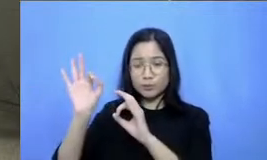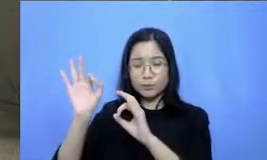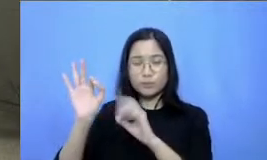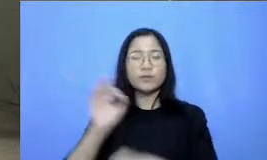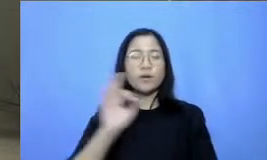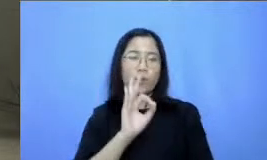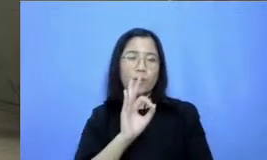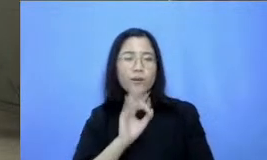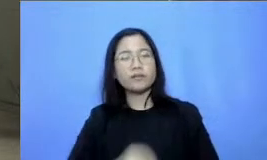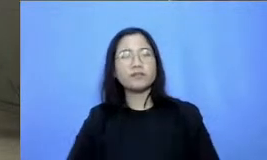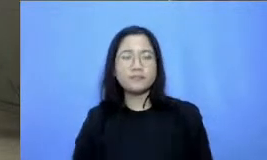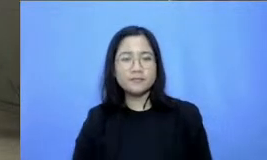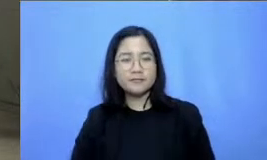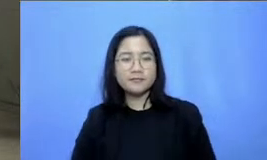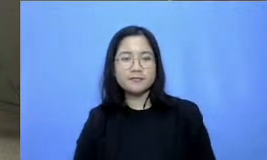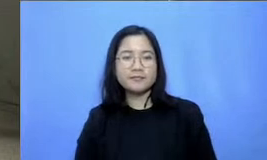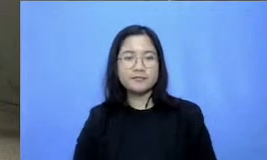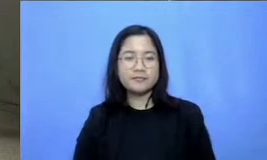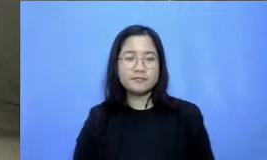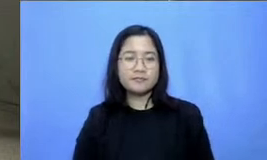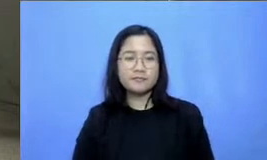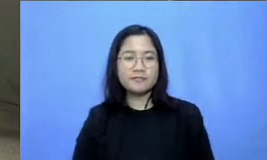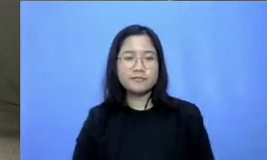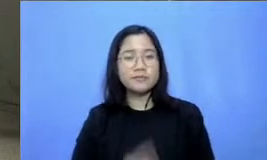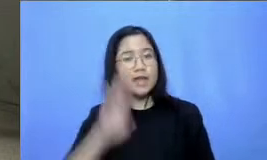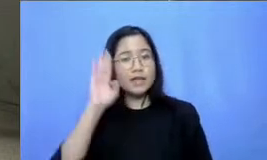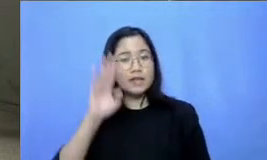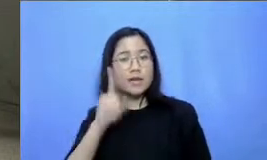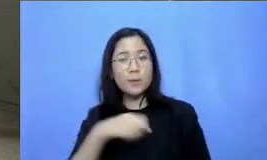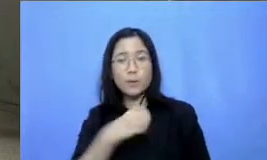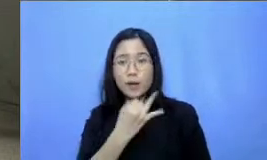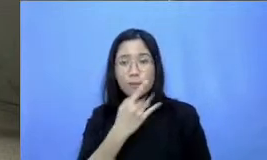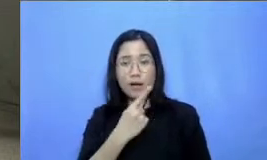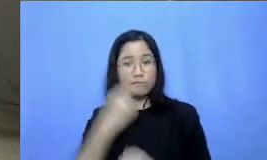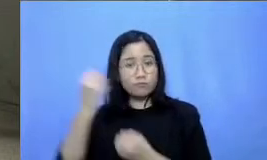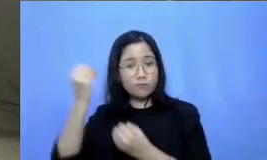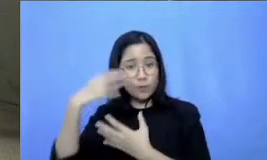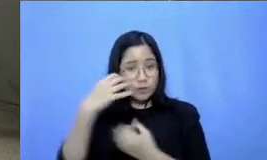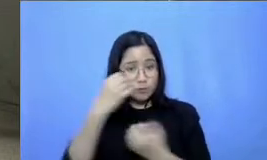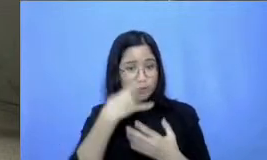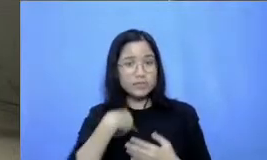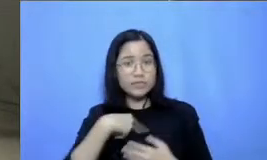Hai baik kalau begitu nanti beberapa keterangan yang tidak bisa saya sampaikan di webinar ini